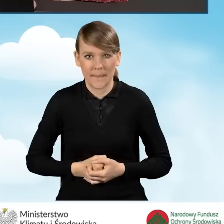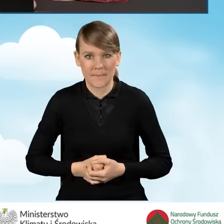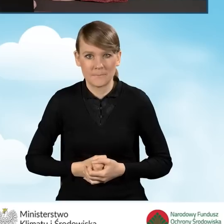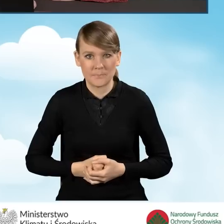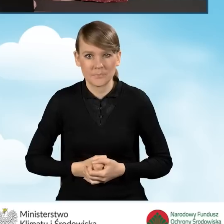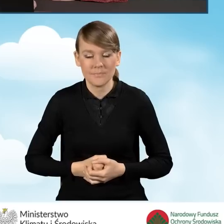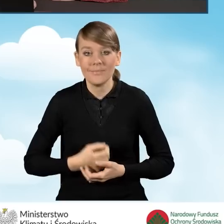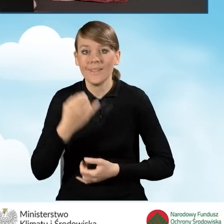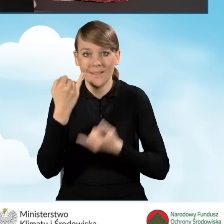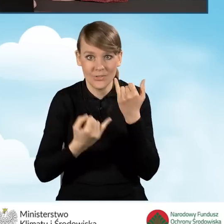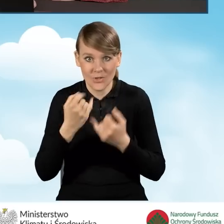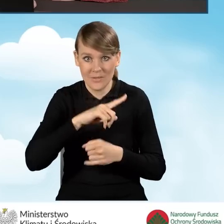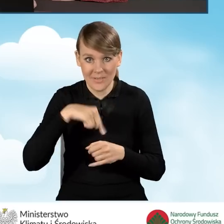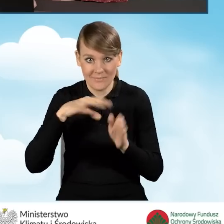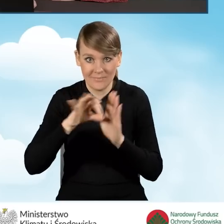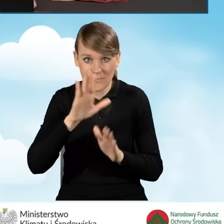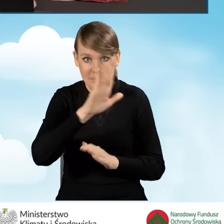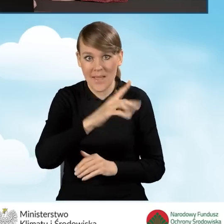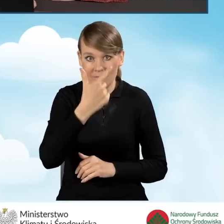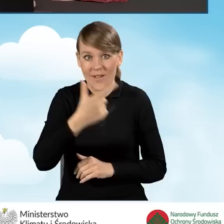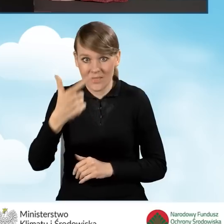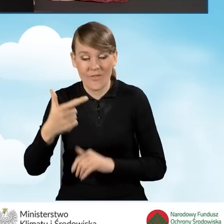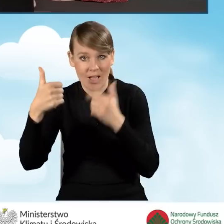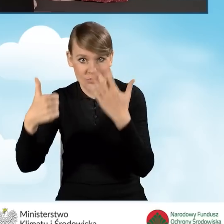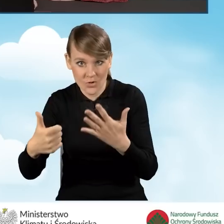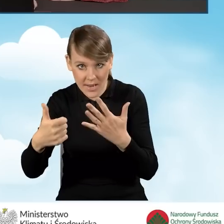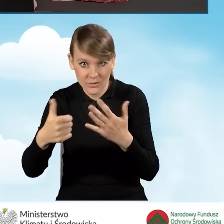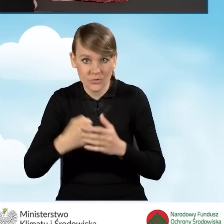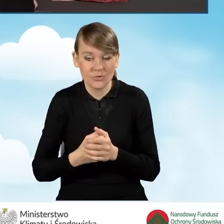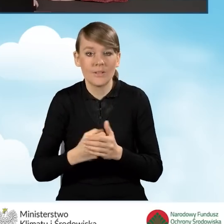W sytuacji, kiedy zaznaczymy pole B2.2.6 w dalszym punkcie,